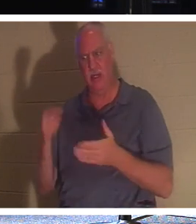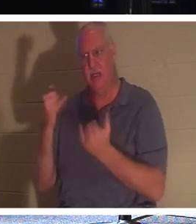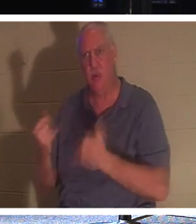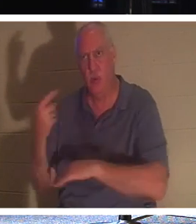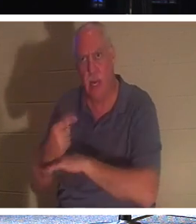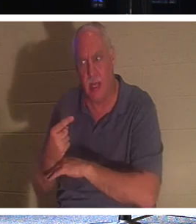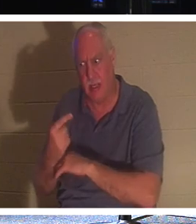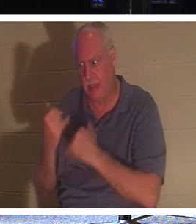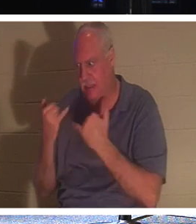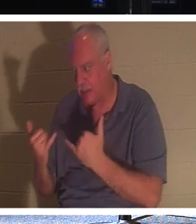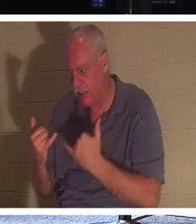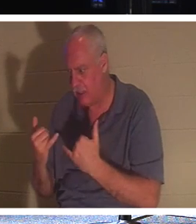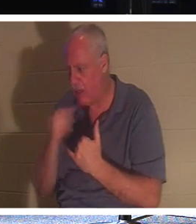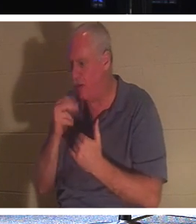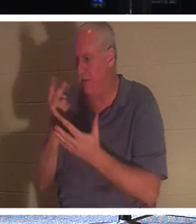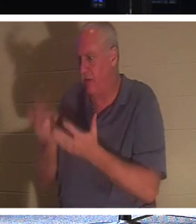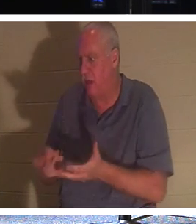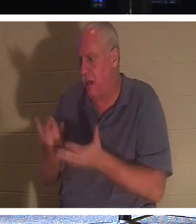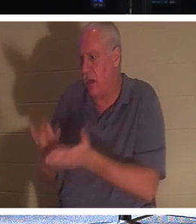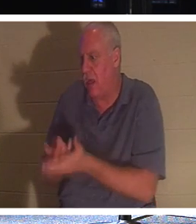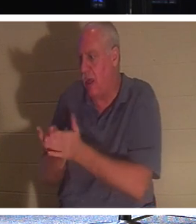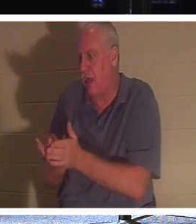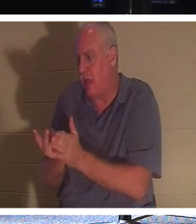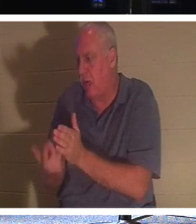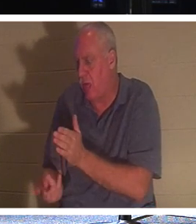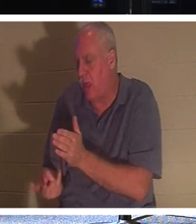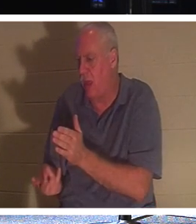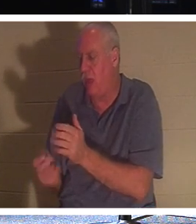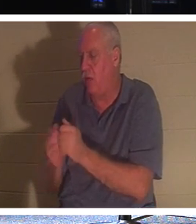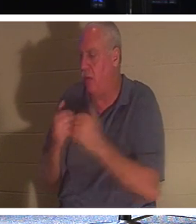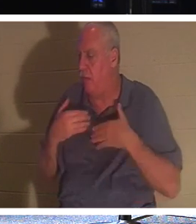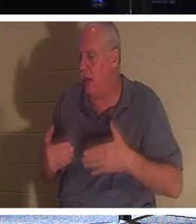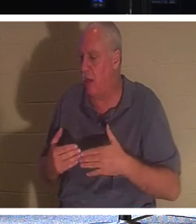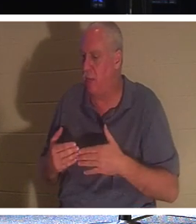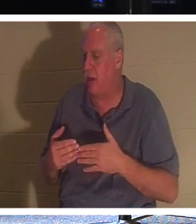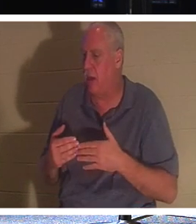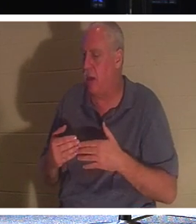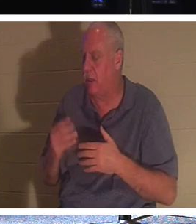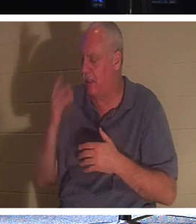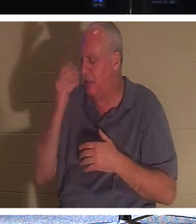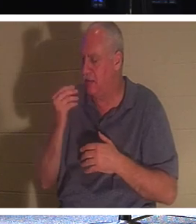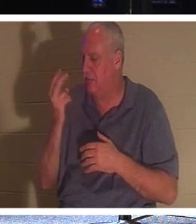Мне не нужно лежать в могиле своим телом и погружаться в душевный сон на 2000 лет, пока